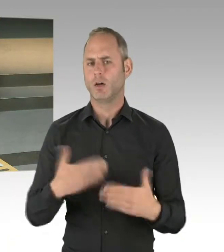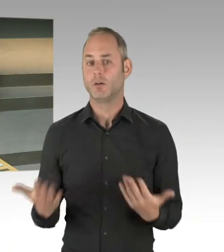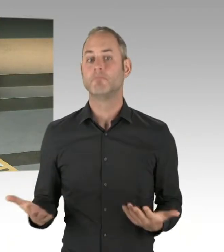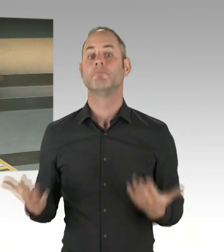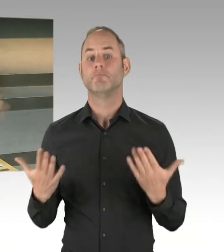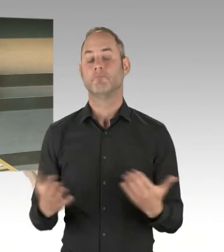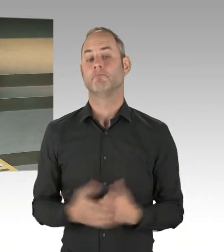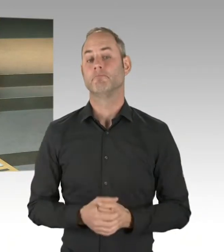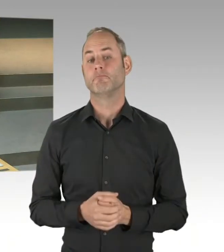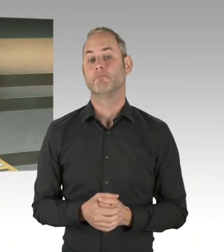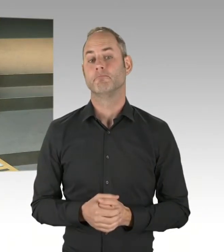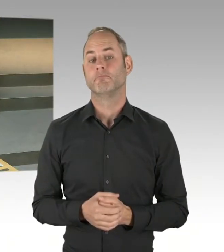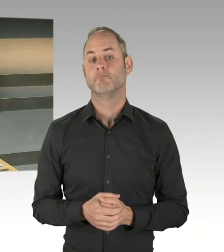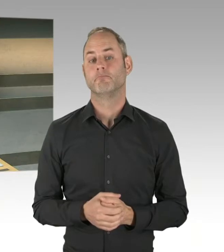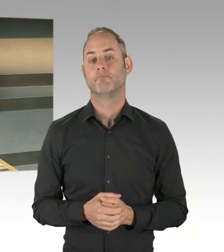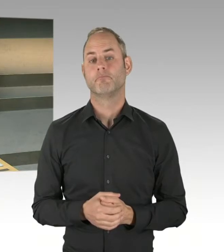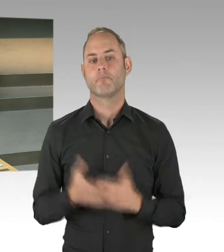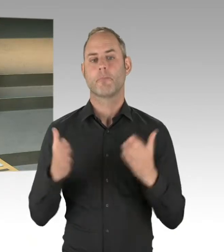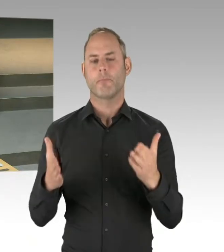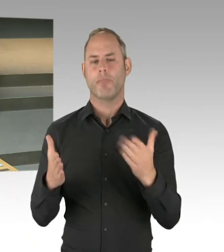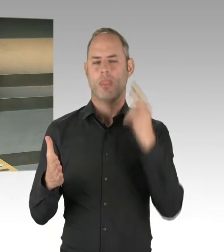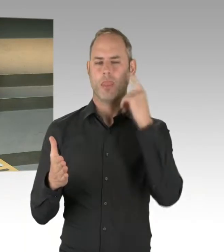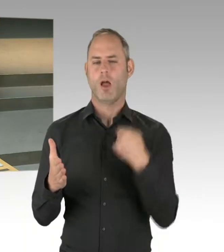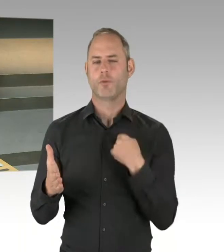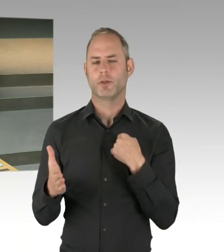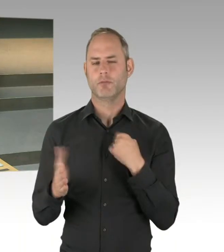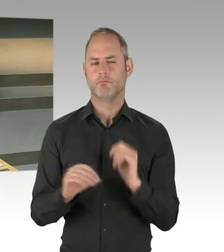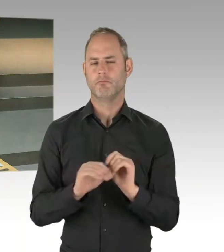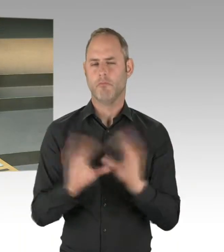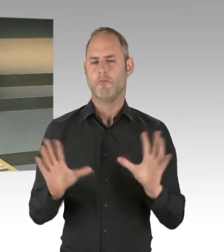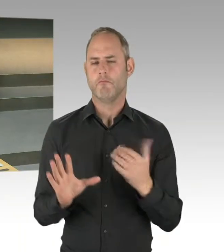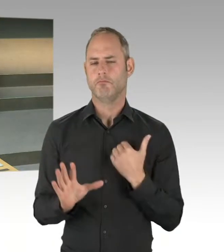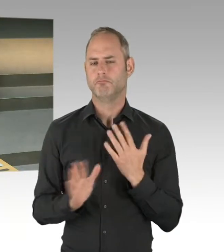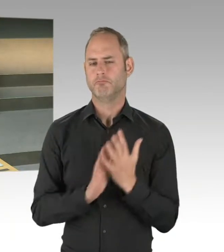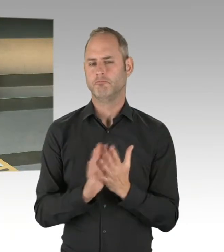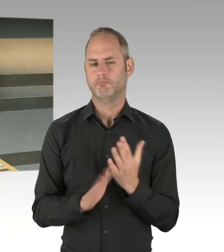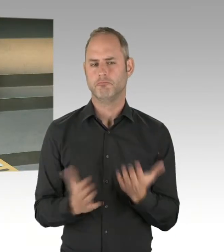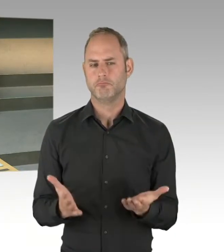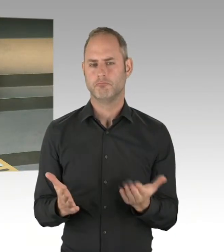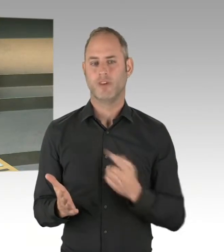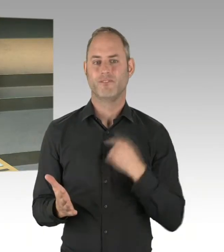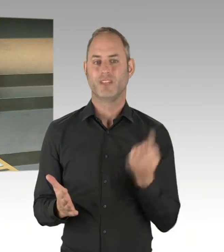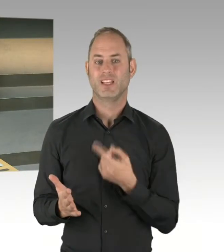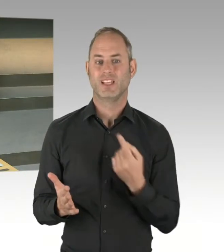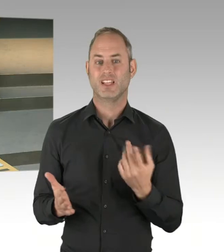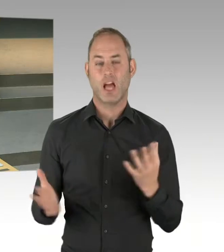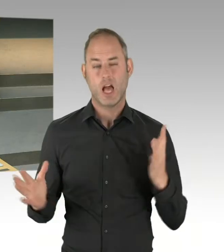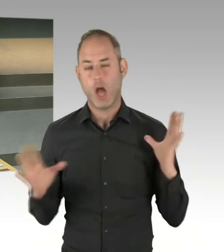Es ist auch ein weiteres Bezirksamtsmitglied. Das sind unterschiedliche Dinge, die die Leistungsfähigkeit in den Bezirken erhöhen sollen. Und ich bin nicht bereit,